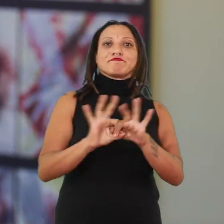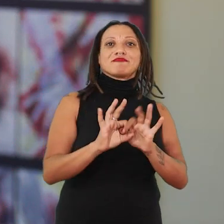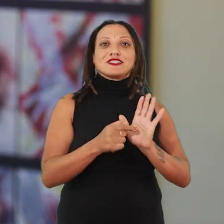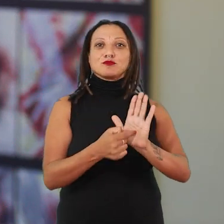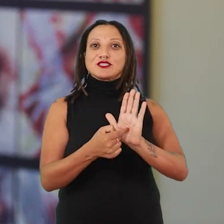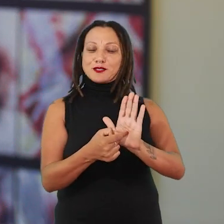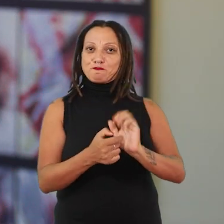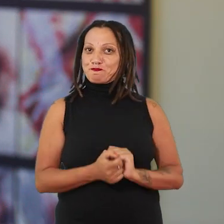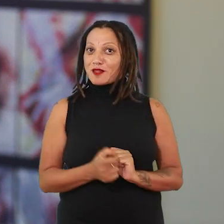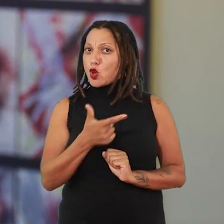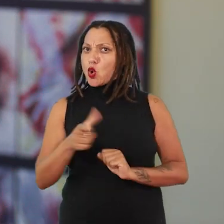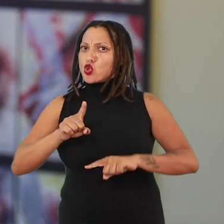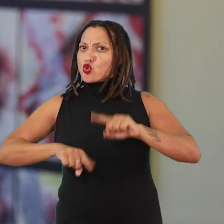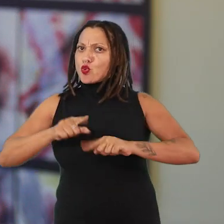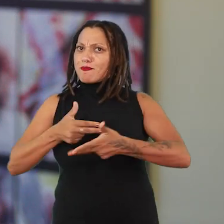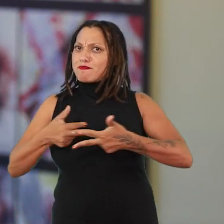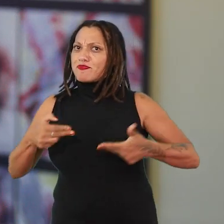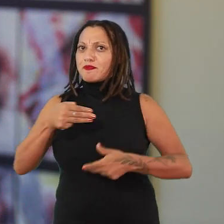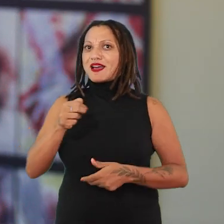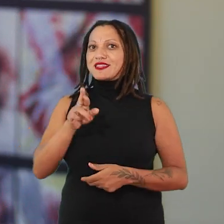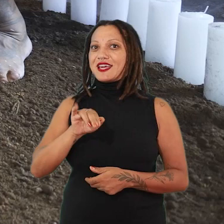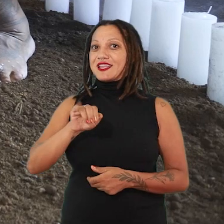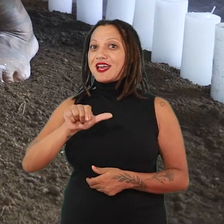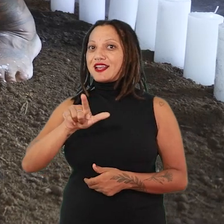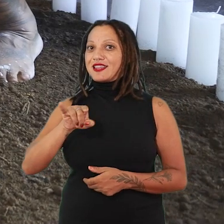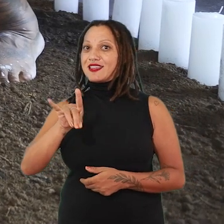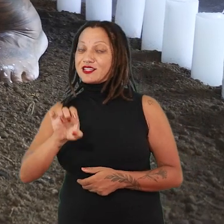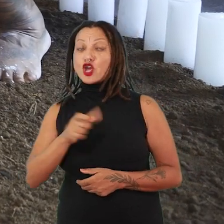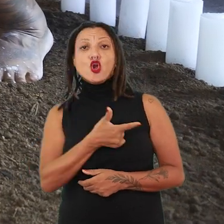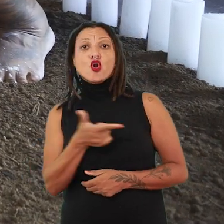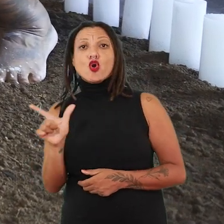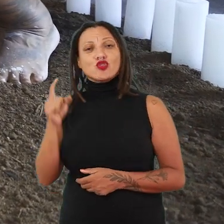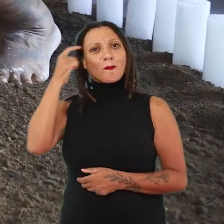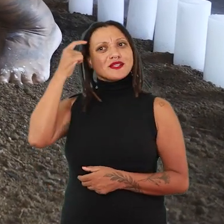É outra materialidade, é outro pensamento de como ela vai estar nesse espaço.